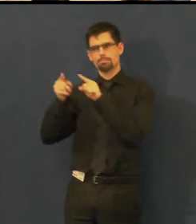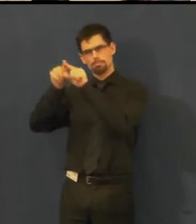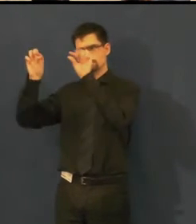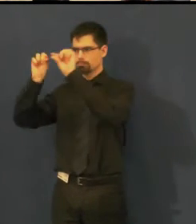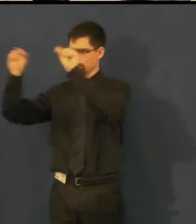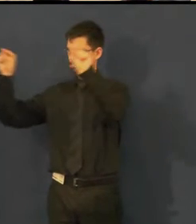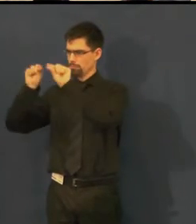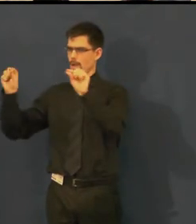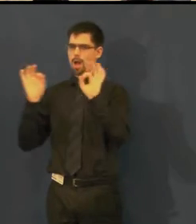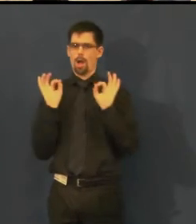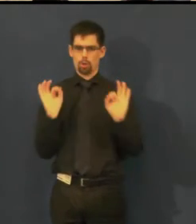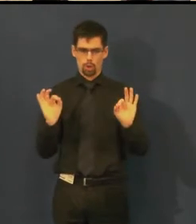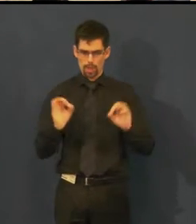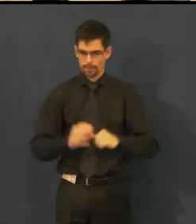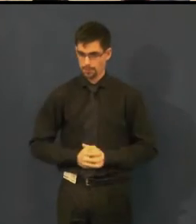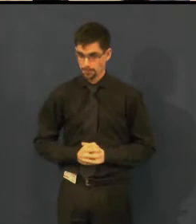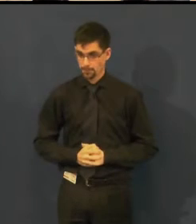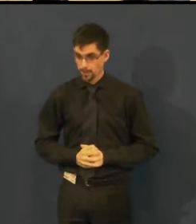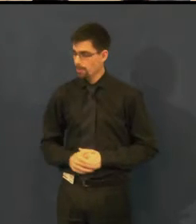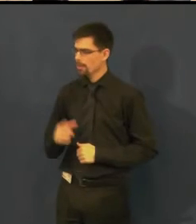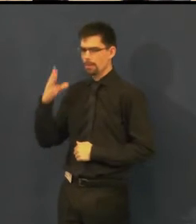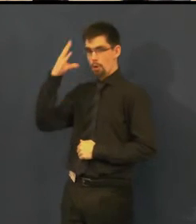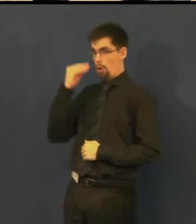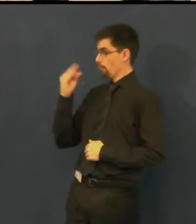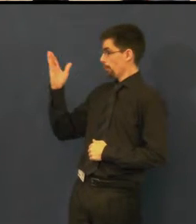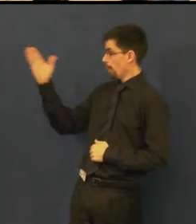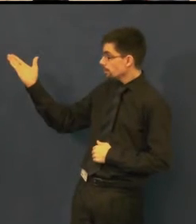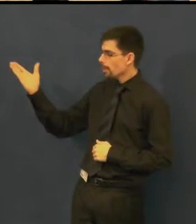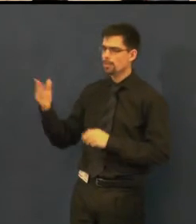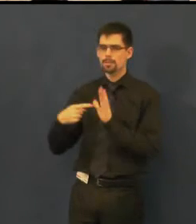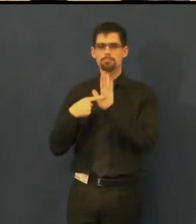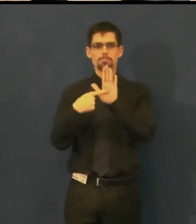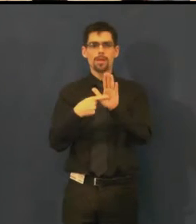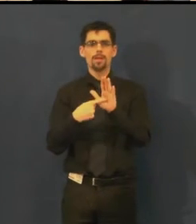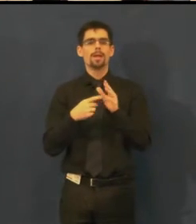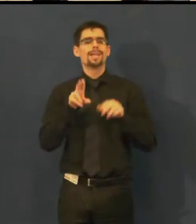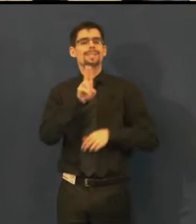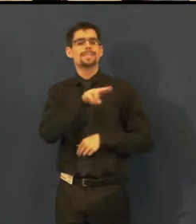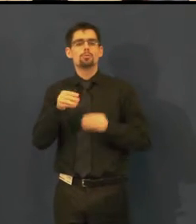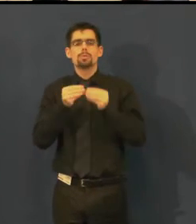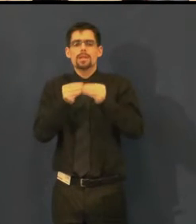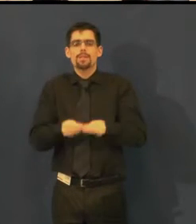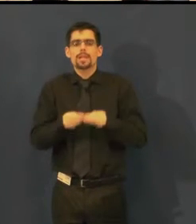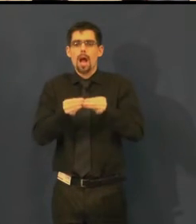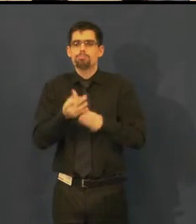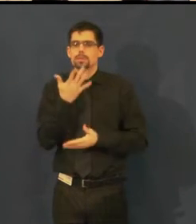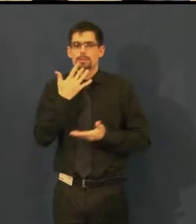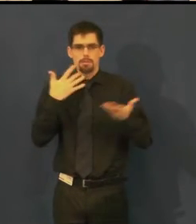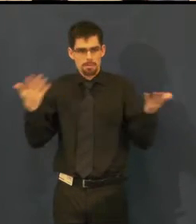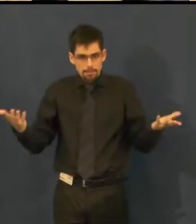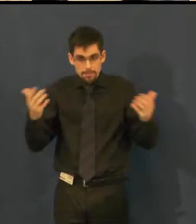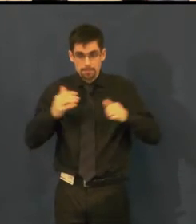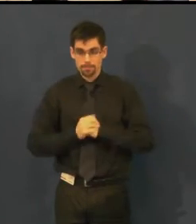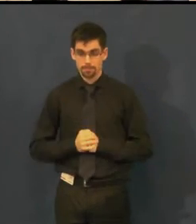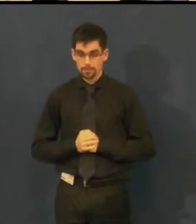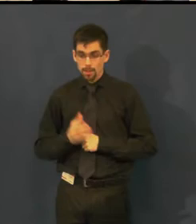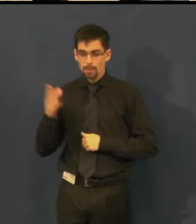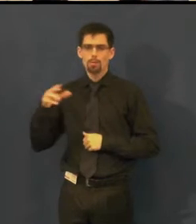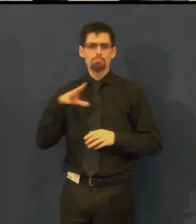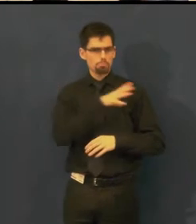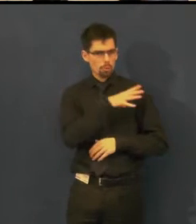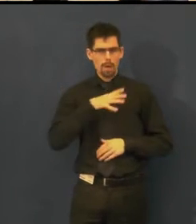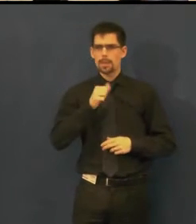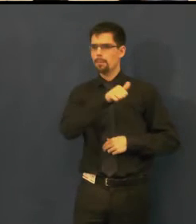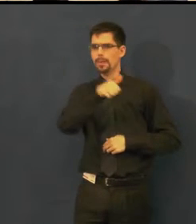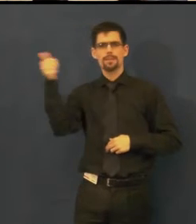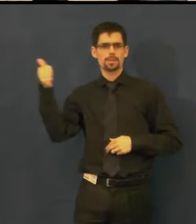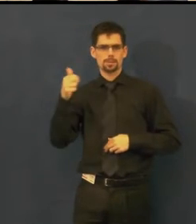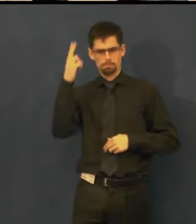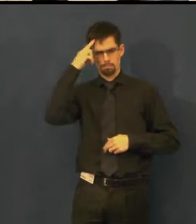Tady vidíte vlastně ukázku toho, jak ty titulky se připravují, vznikají normálně ve Wordu,